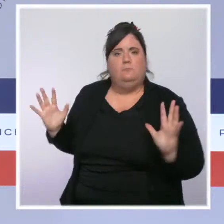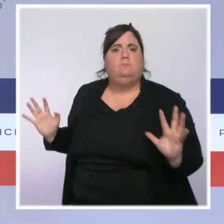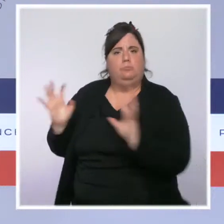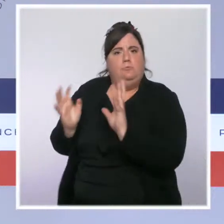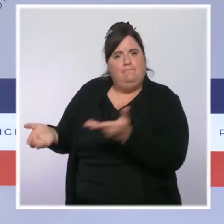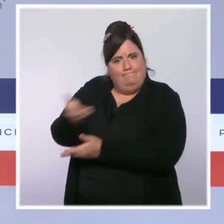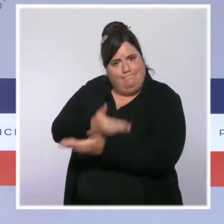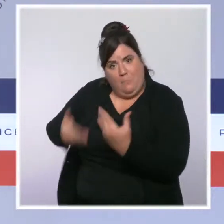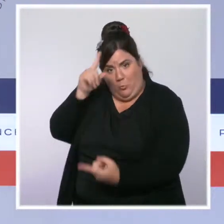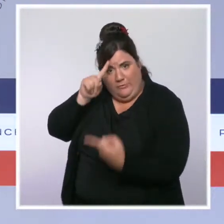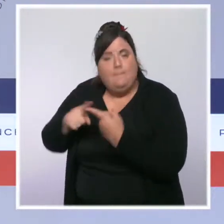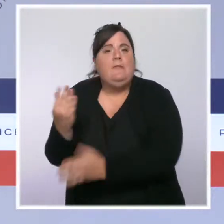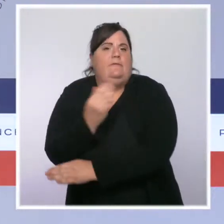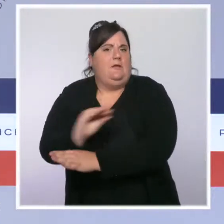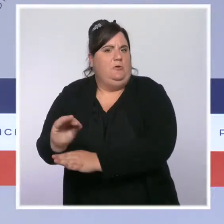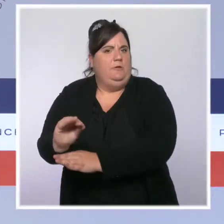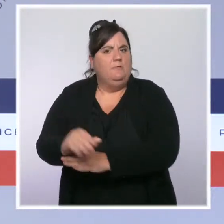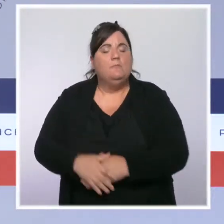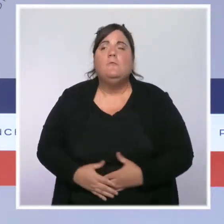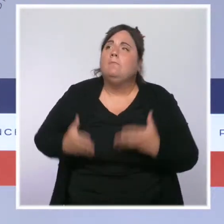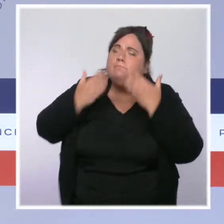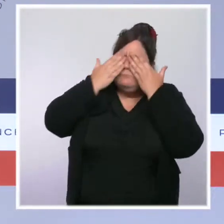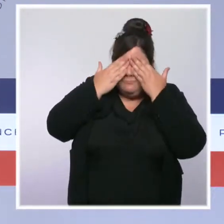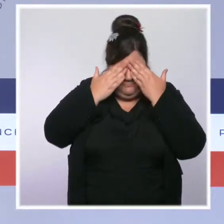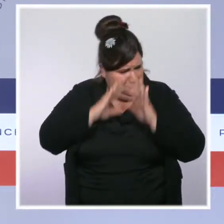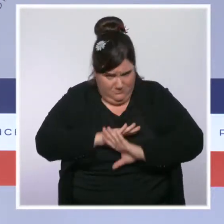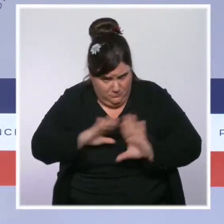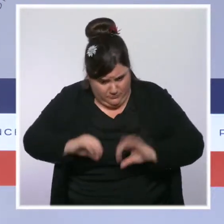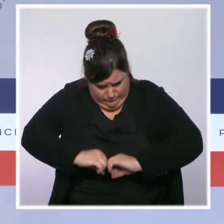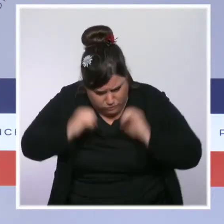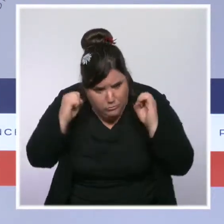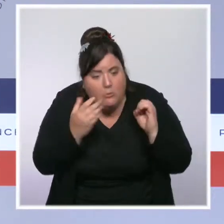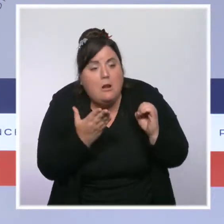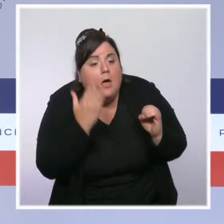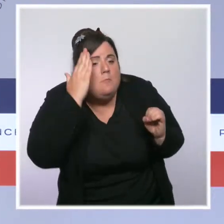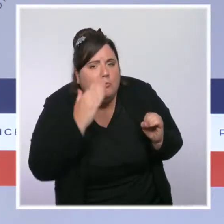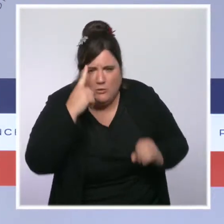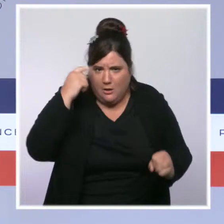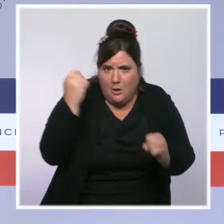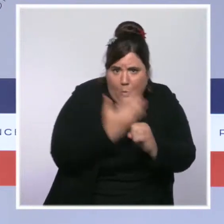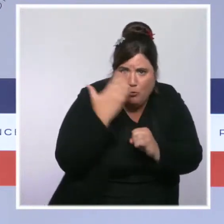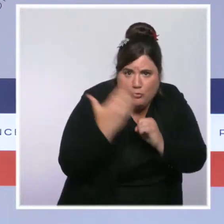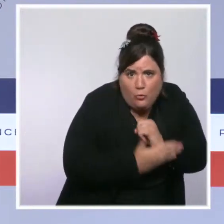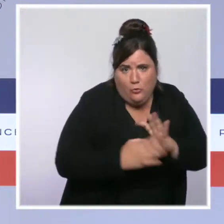Il s'agissait de regarder en face les défis de nos forces de l'ordre et d'y répondre avec méthode et ambition.